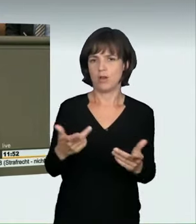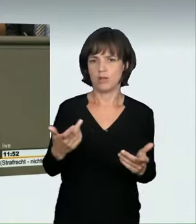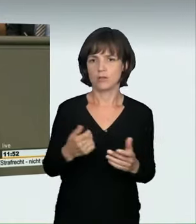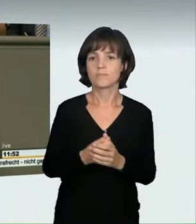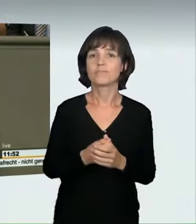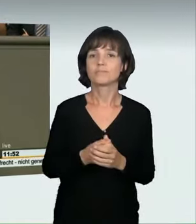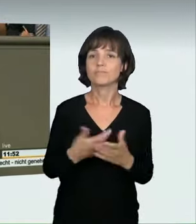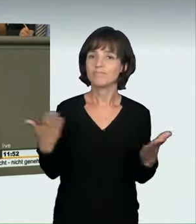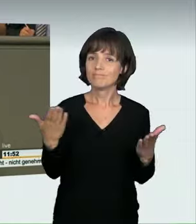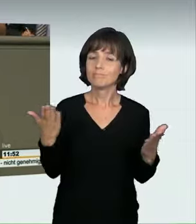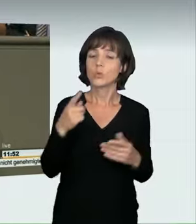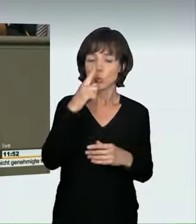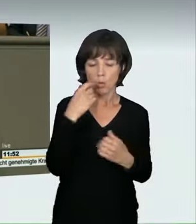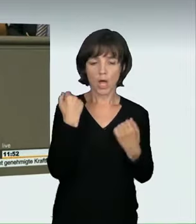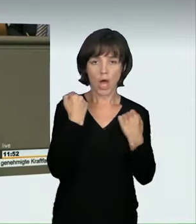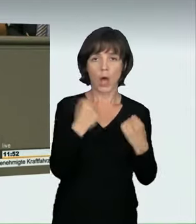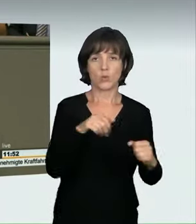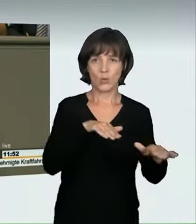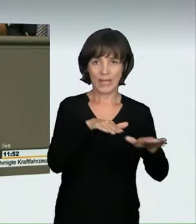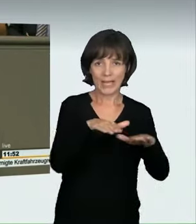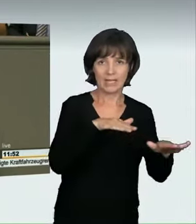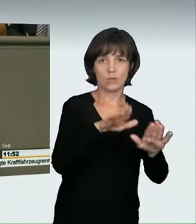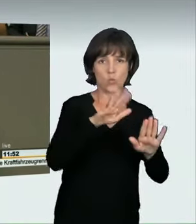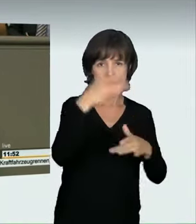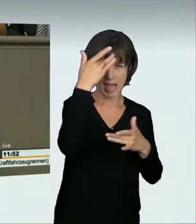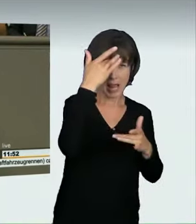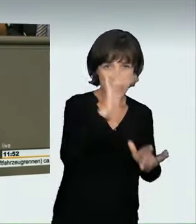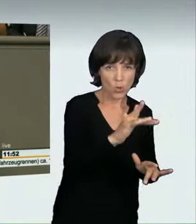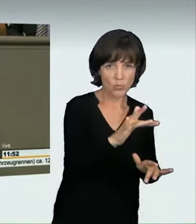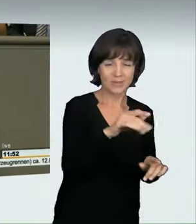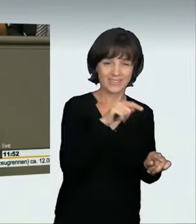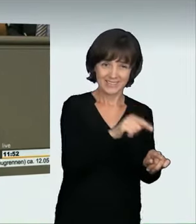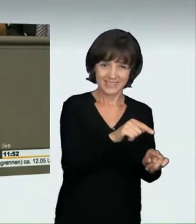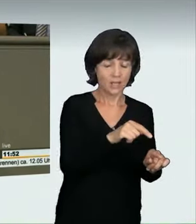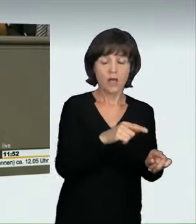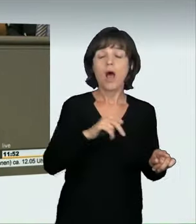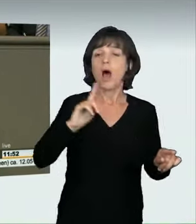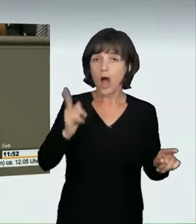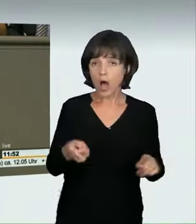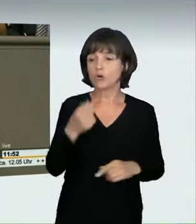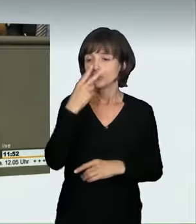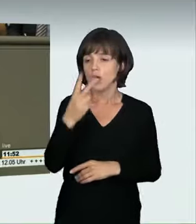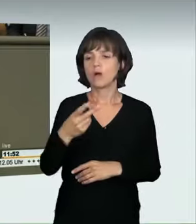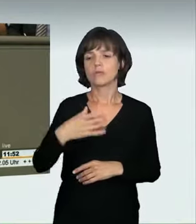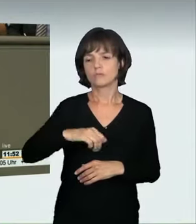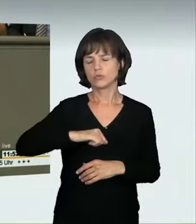Wir wollen damit nicht nur illegale Autorennen unter Strafe stellen, sondern allgemein grob verkehrswidriges, rücksichtsloses